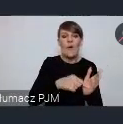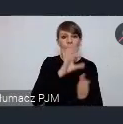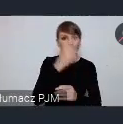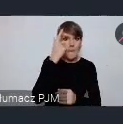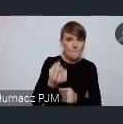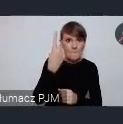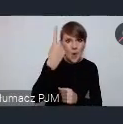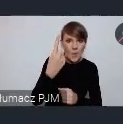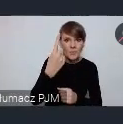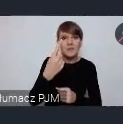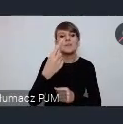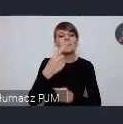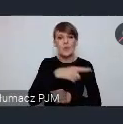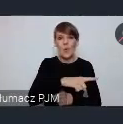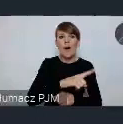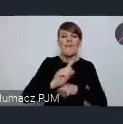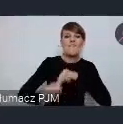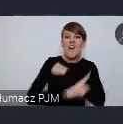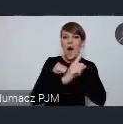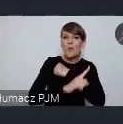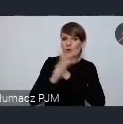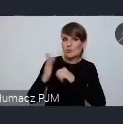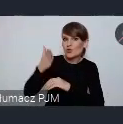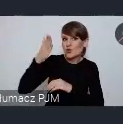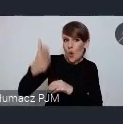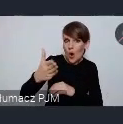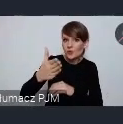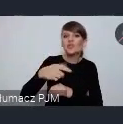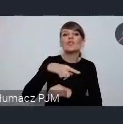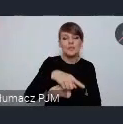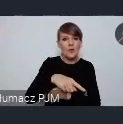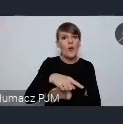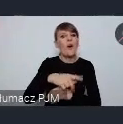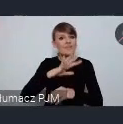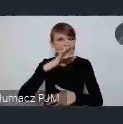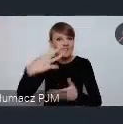na Wałbrzych przyszłości w oparciu o te zasoby, którymi dysponuje świetnie.